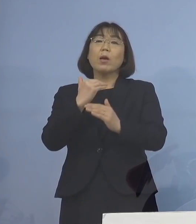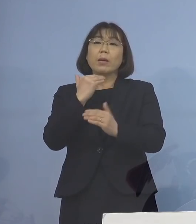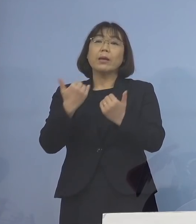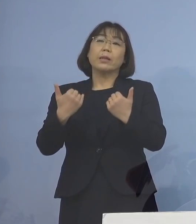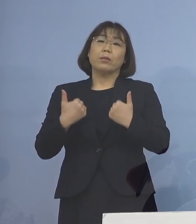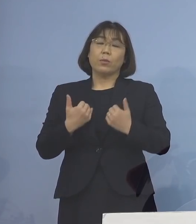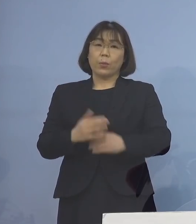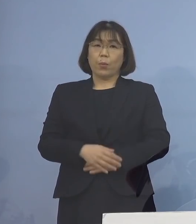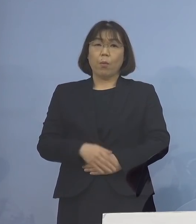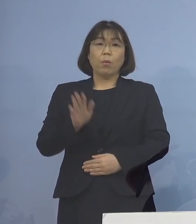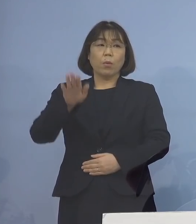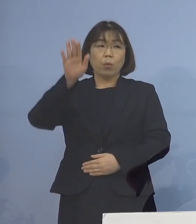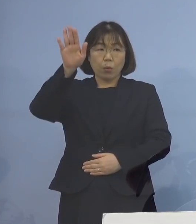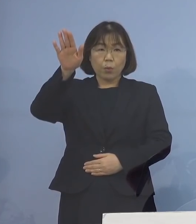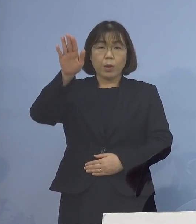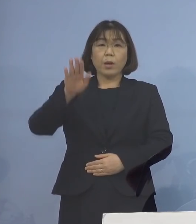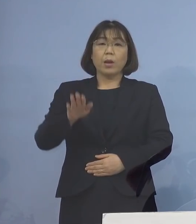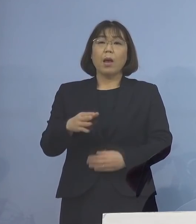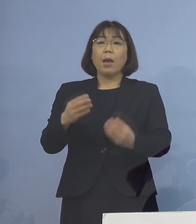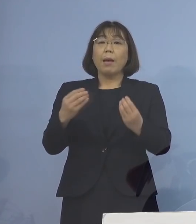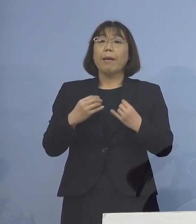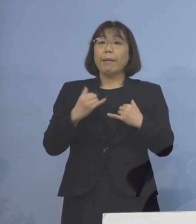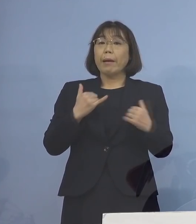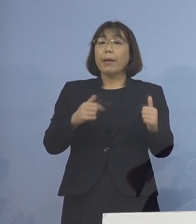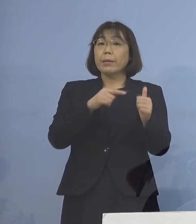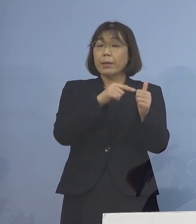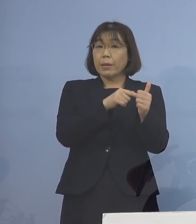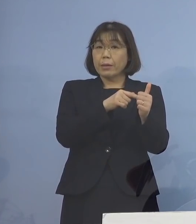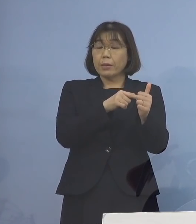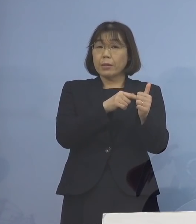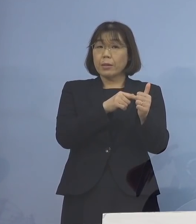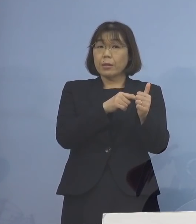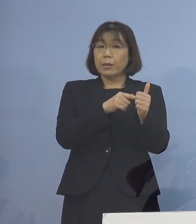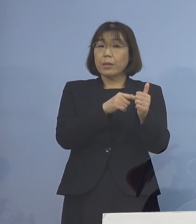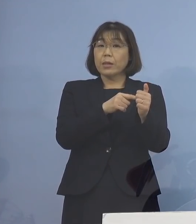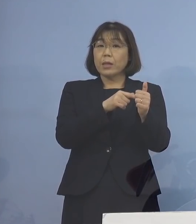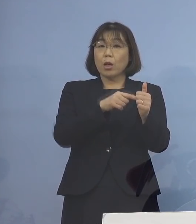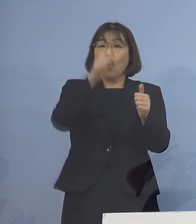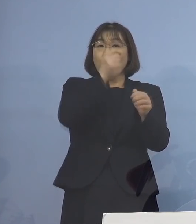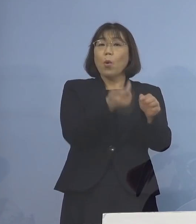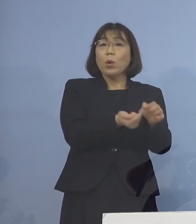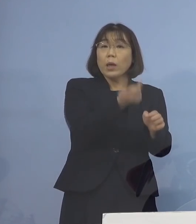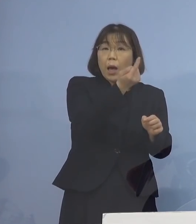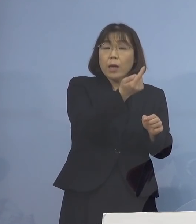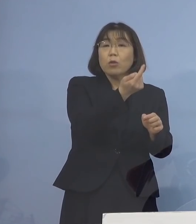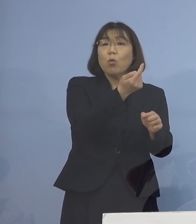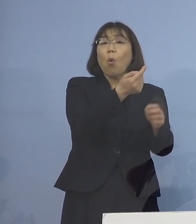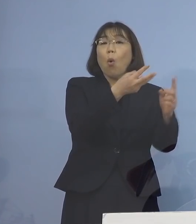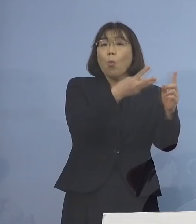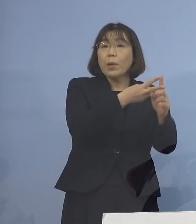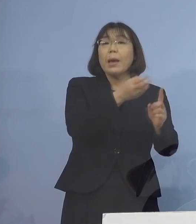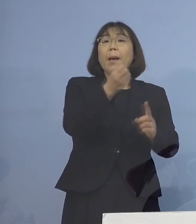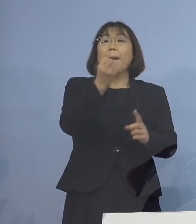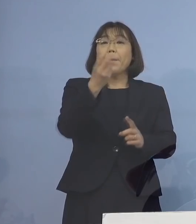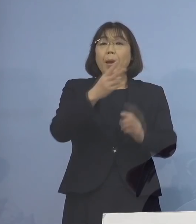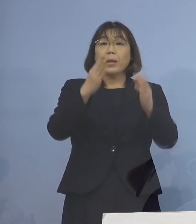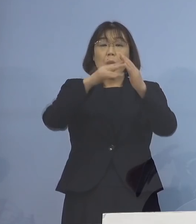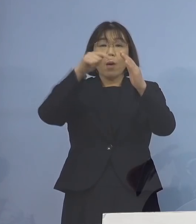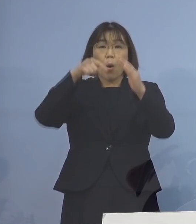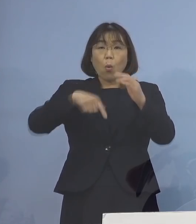今後は感染者の発症日 または自宅内でマスクの着用